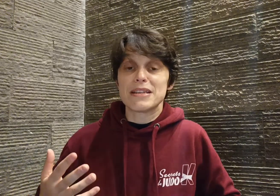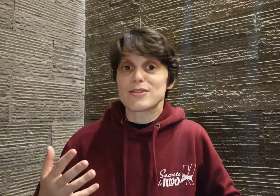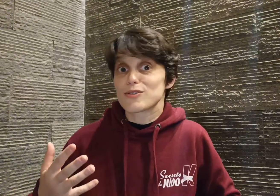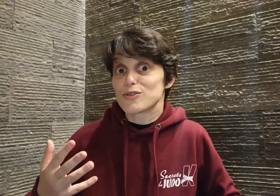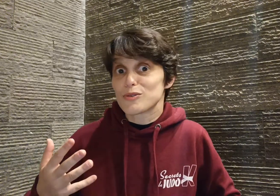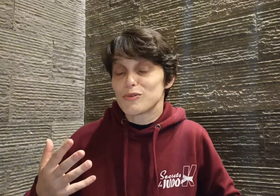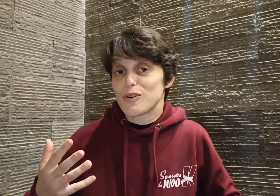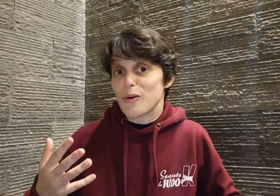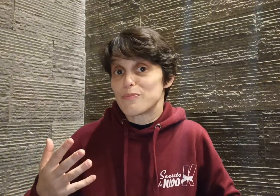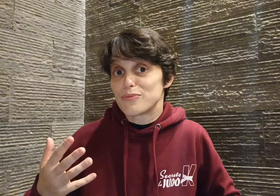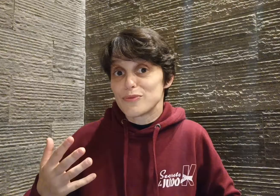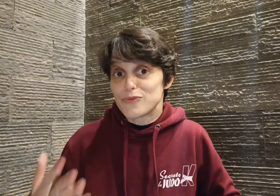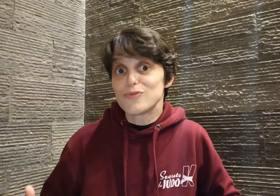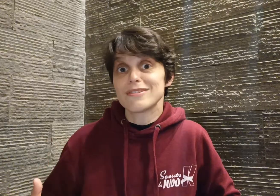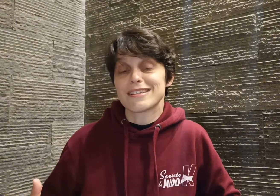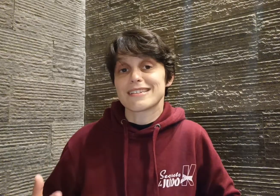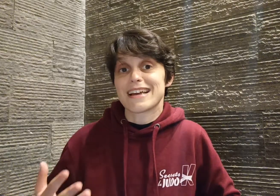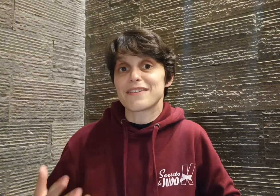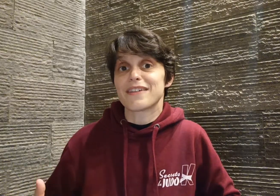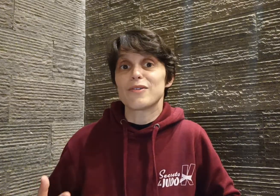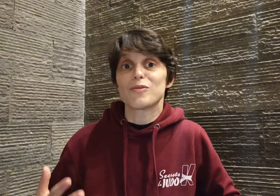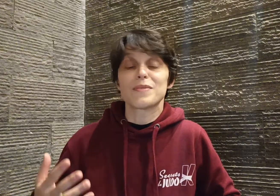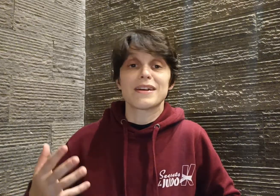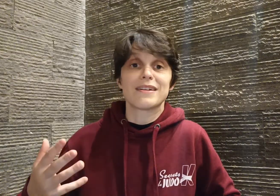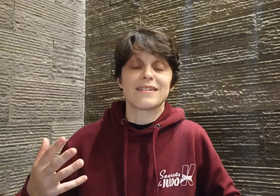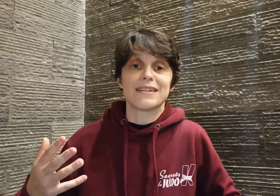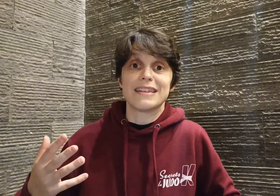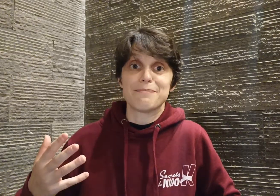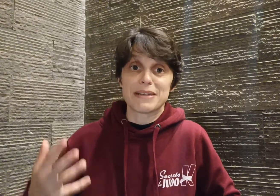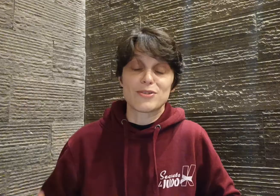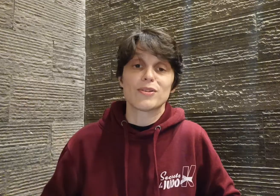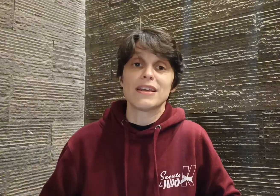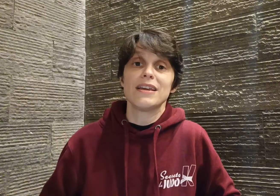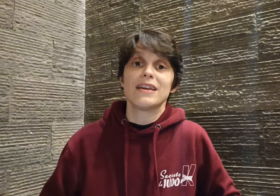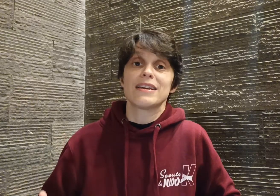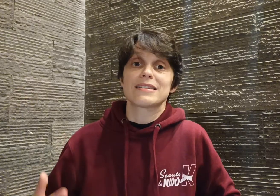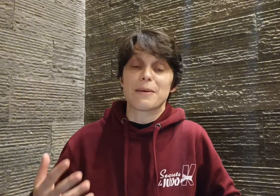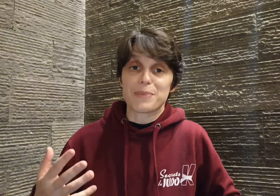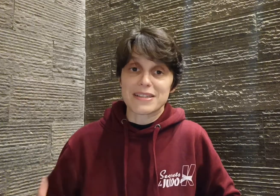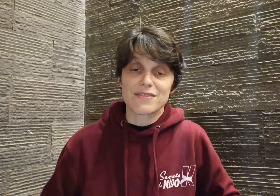ce que je trouve encore plus fou, c'est que ça révèle combien il est passionné, sa persévérance,